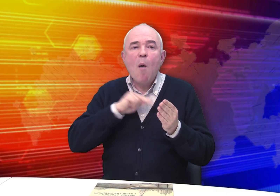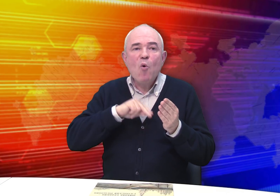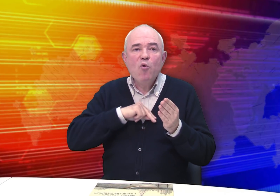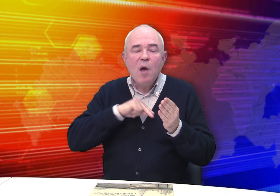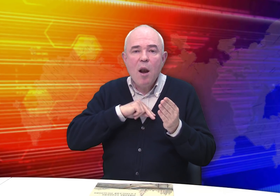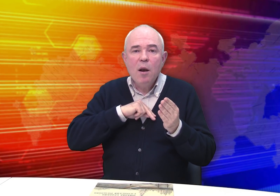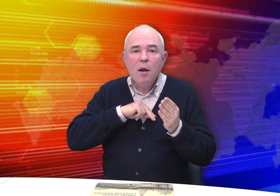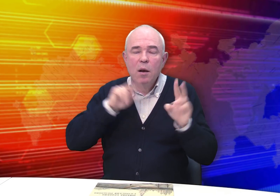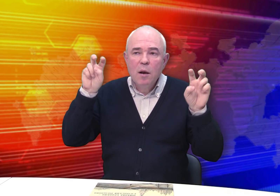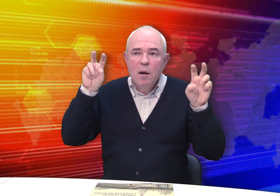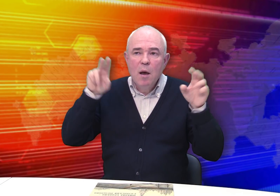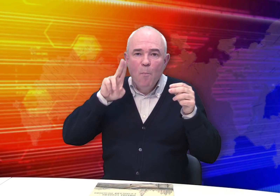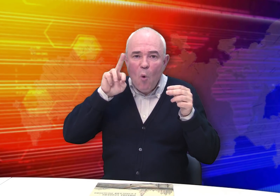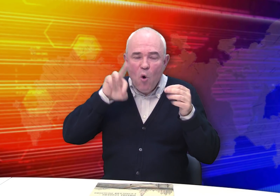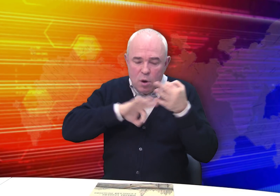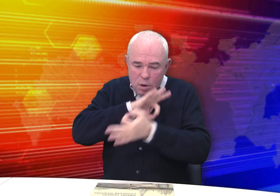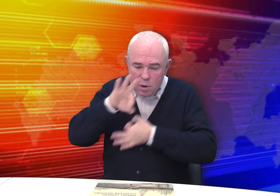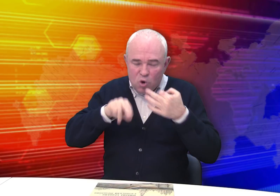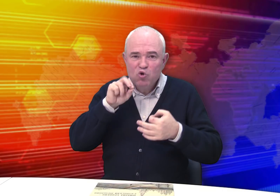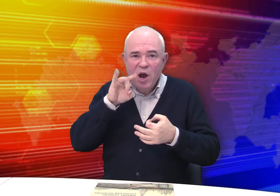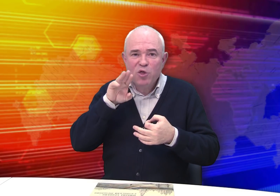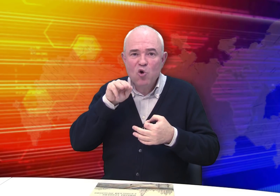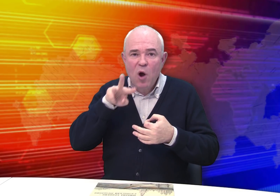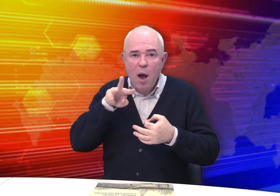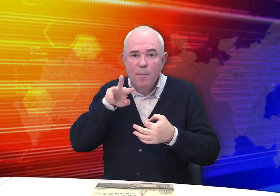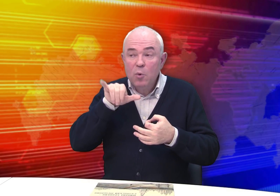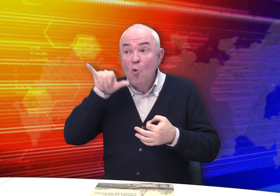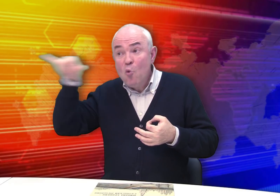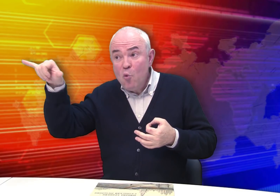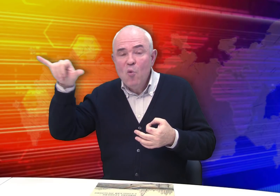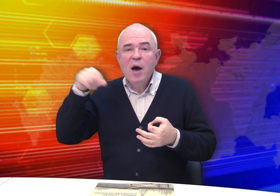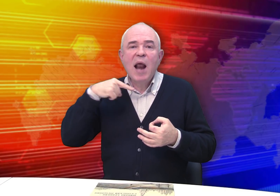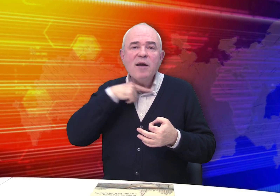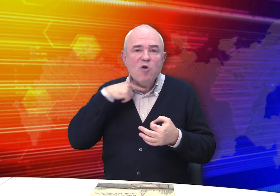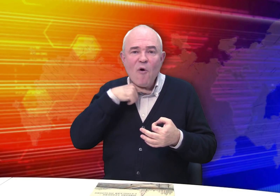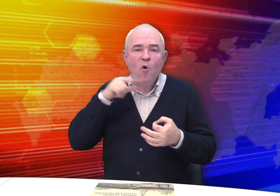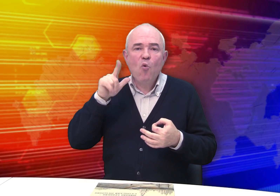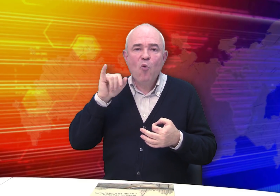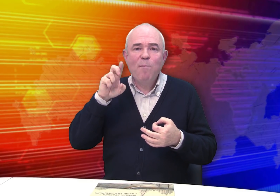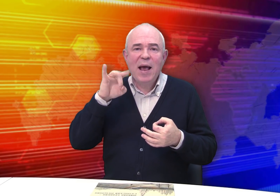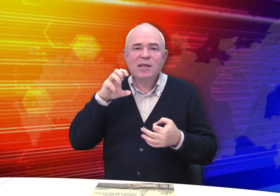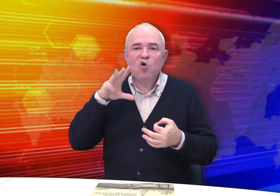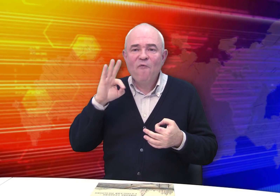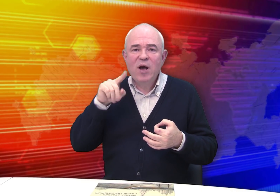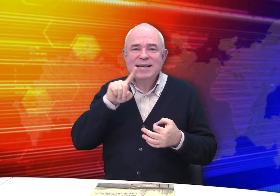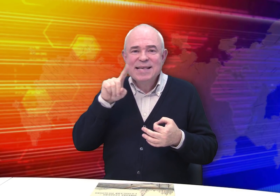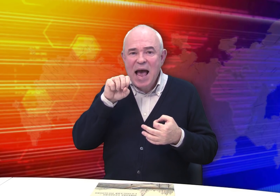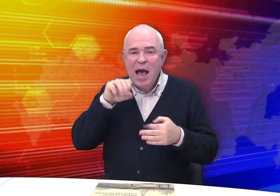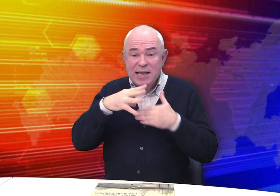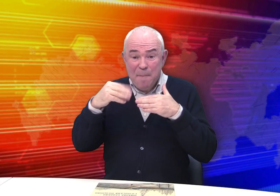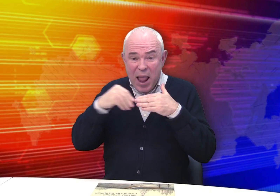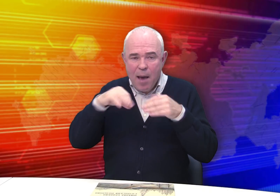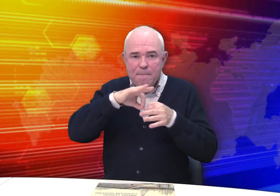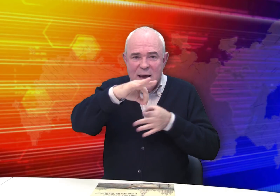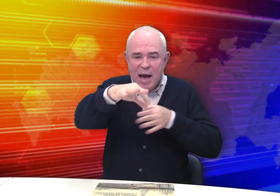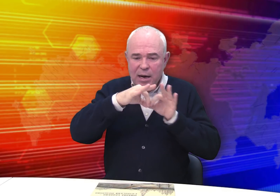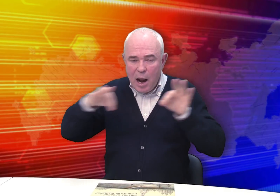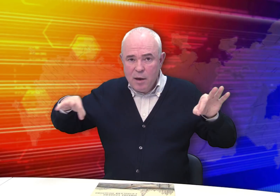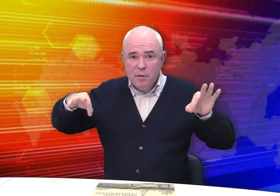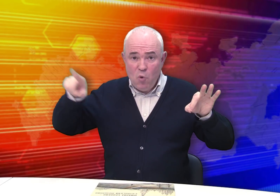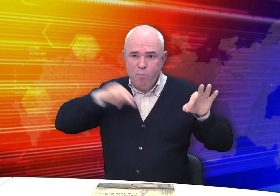Он работал «по чертежам» у рязанского губернского землемера.